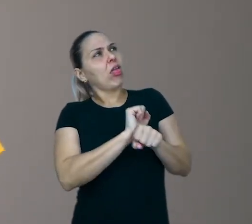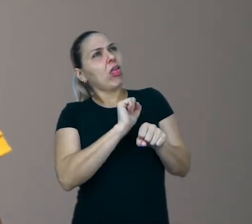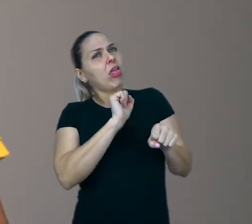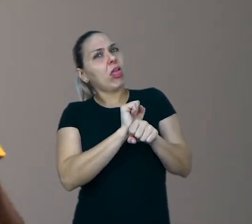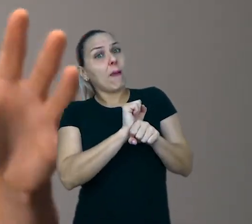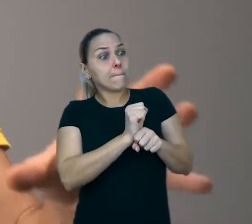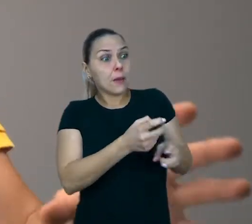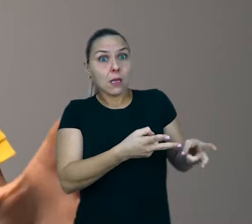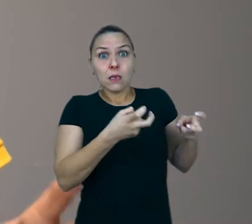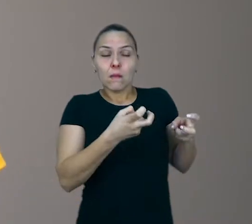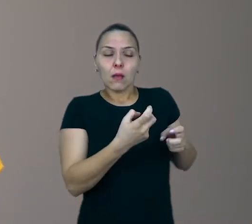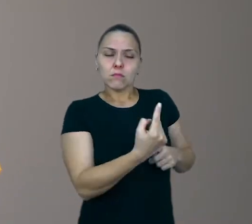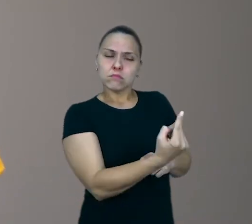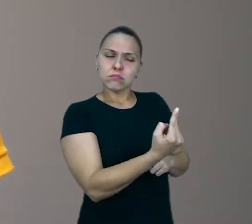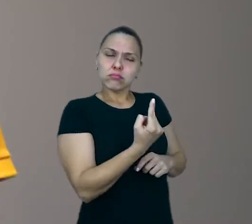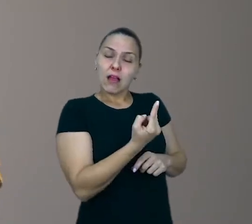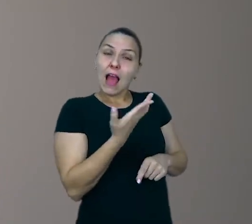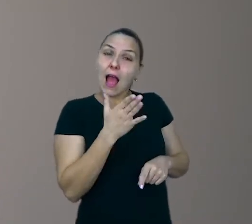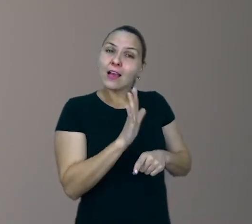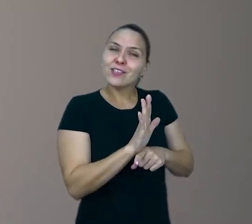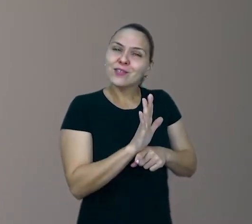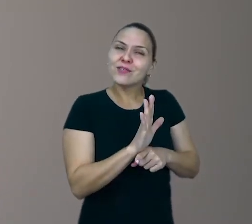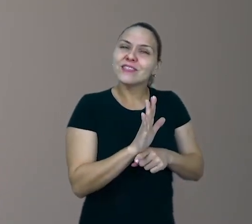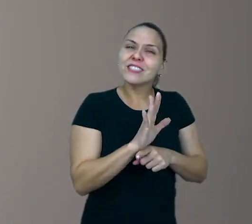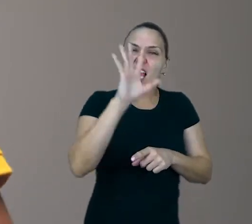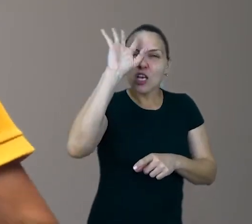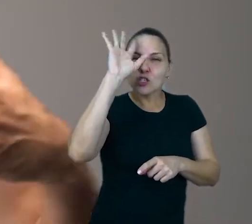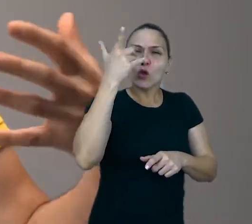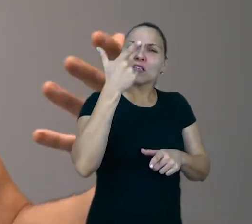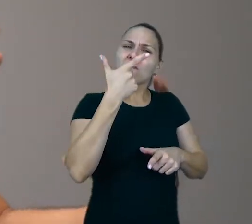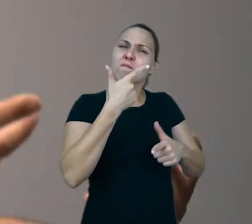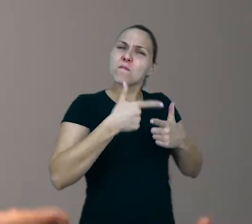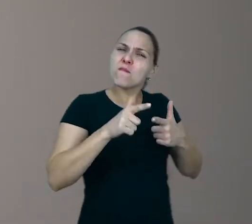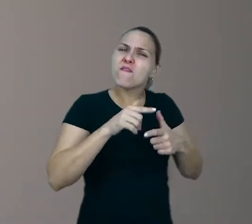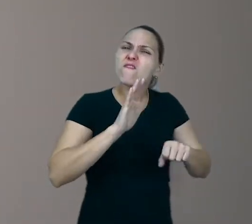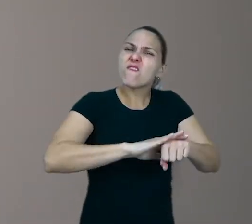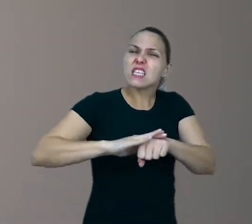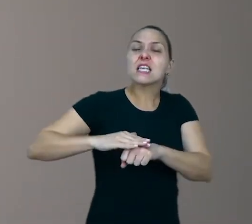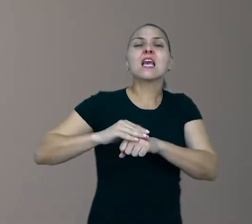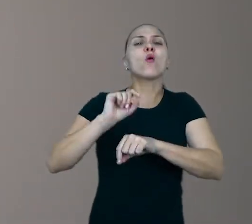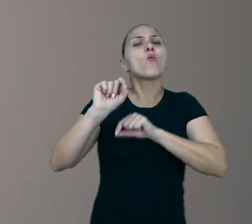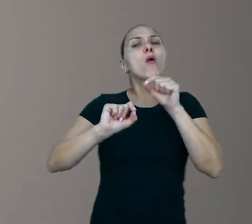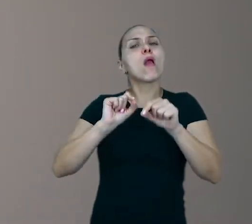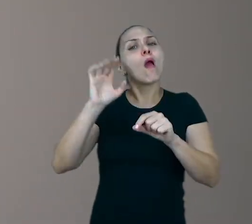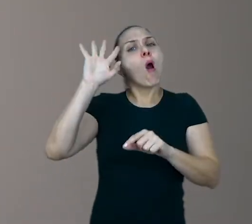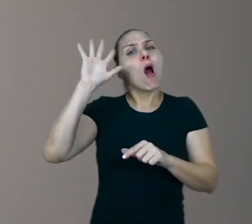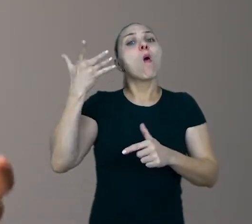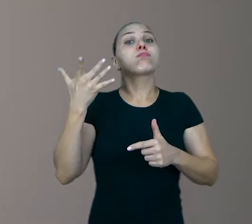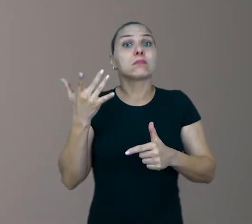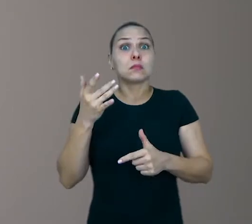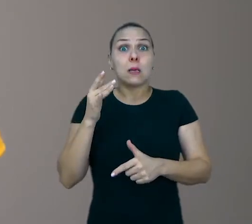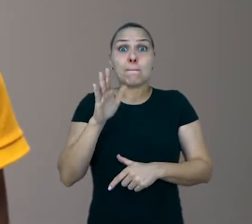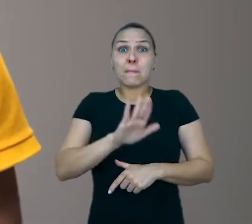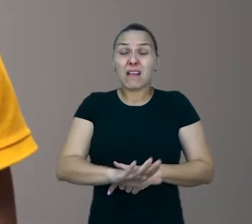Ajude ela a procurar alguma solução. Algo que ela possa fazer, algo que possa resolver. Se a criança fica ali te incomodando,